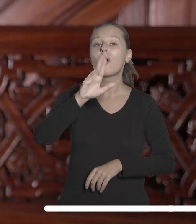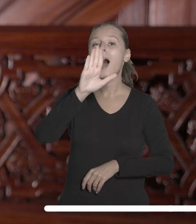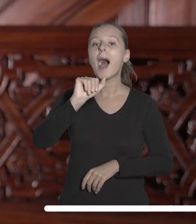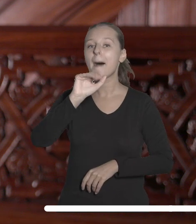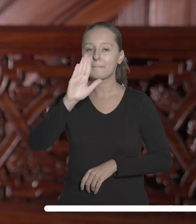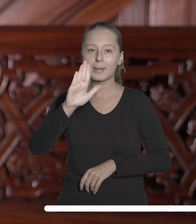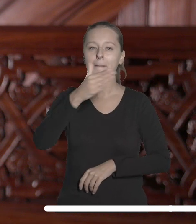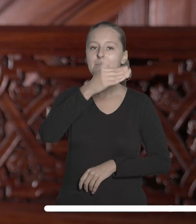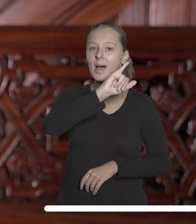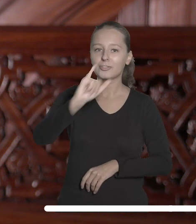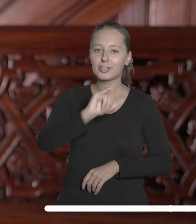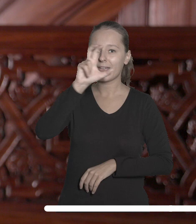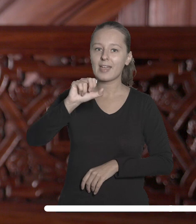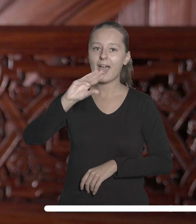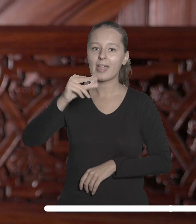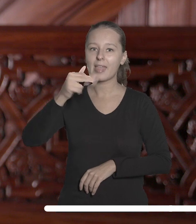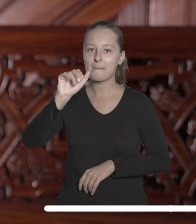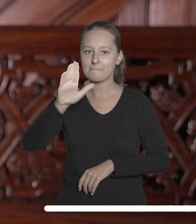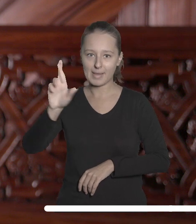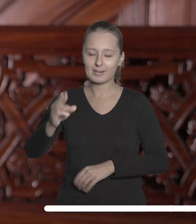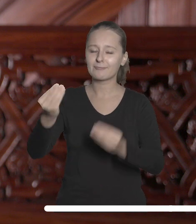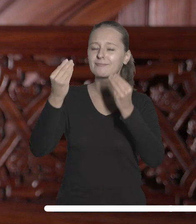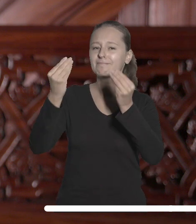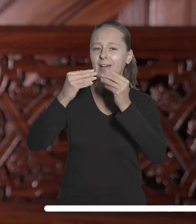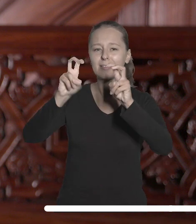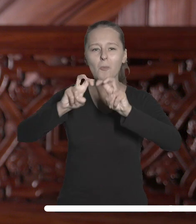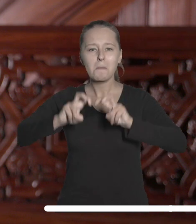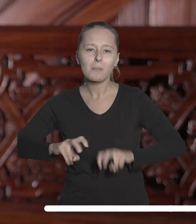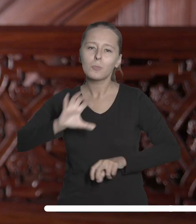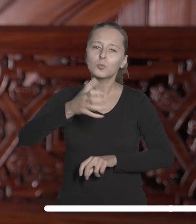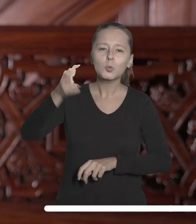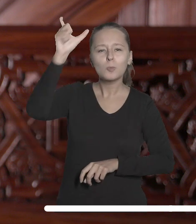Maciejowi Hennebergowi, wybitnemu antropologowi biologicznemu.